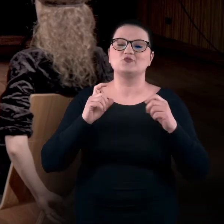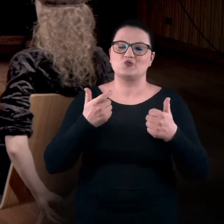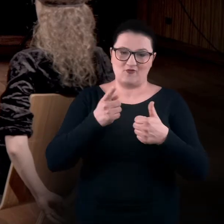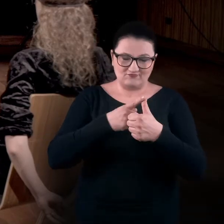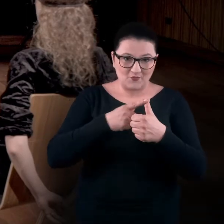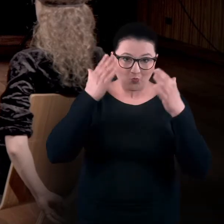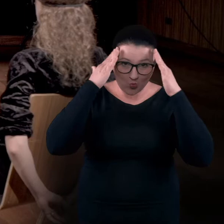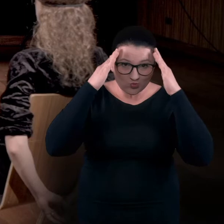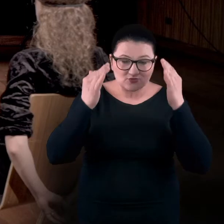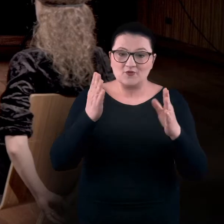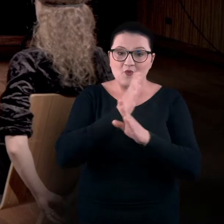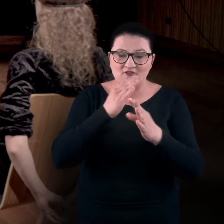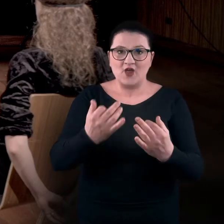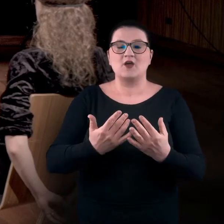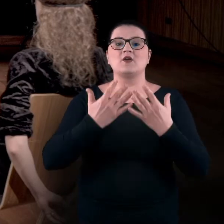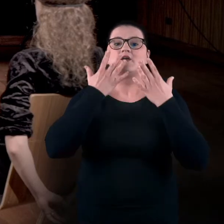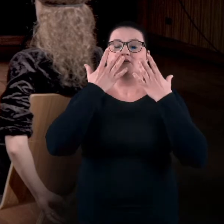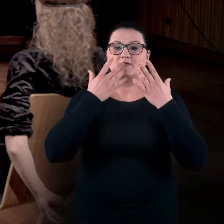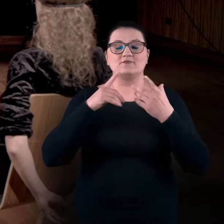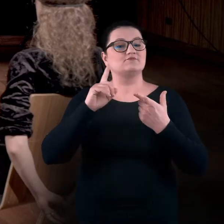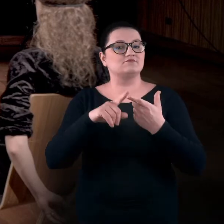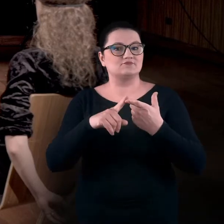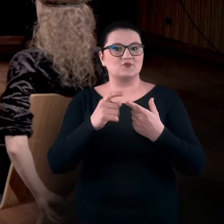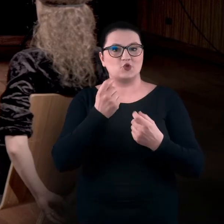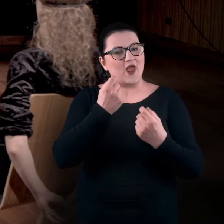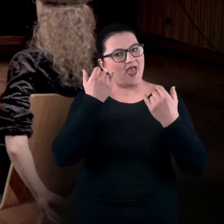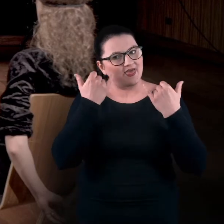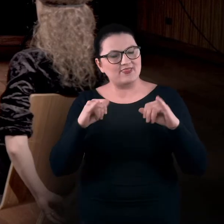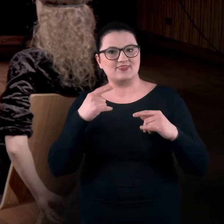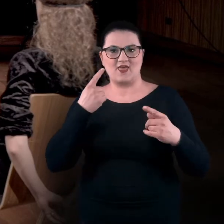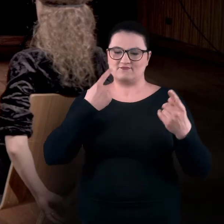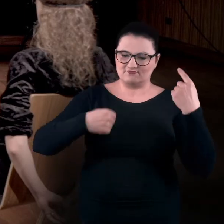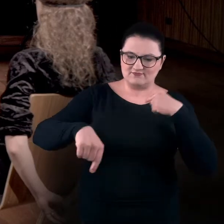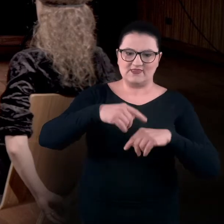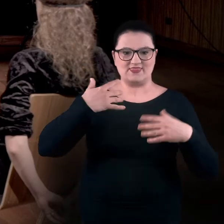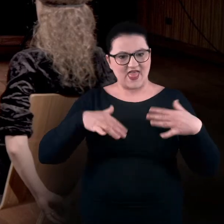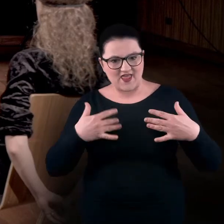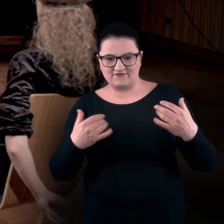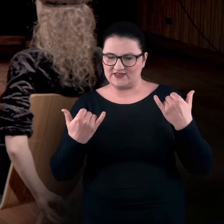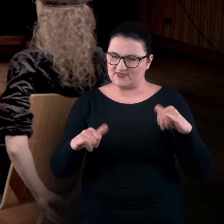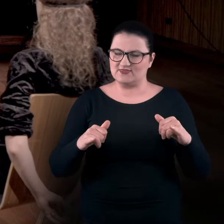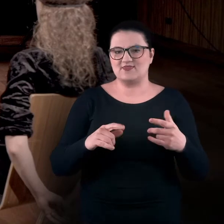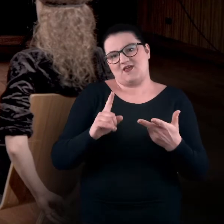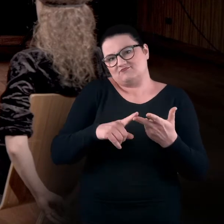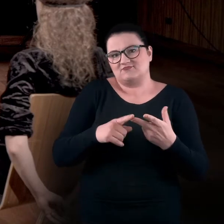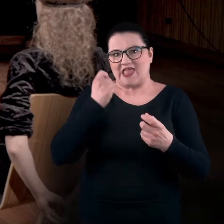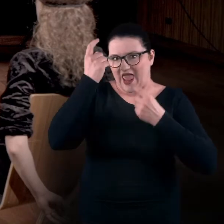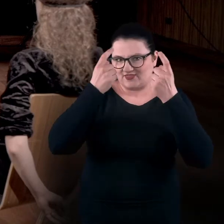ale też odpalić inne ścieżki nerwowe i wzmocnić naszą kreatywność,